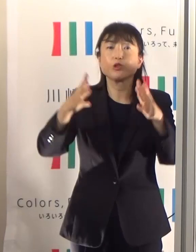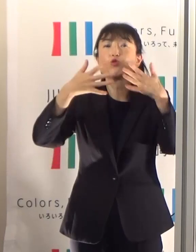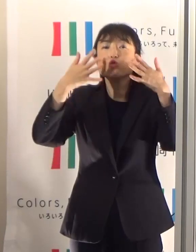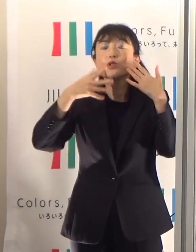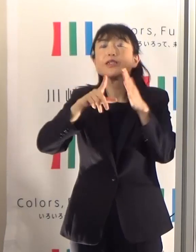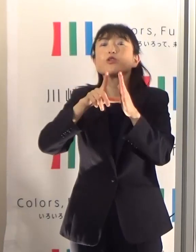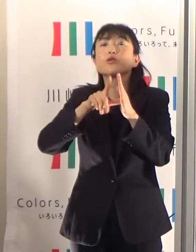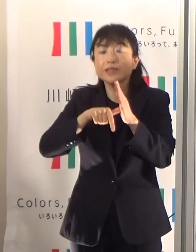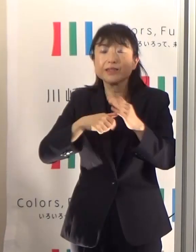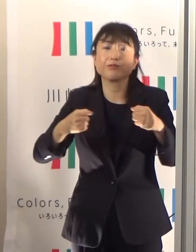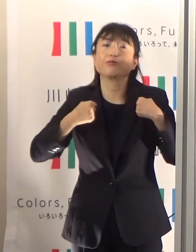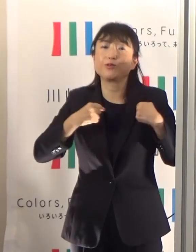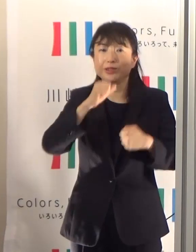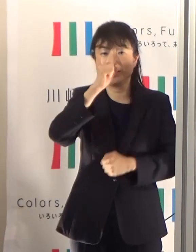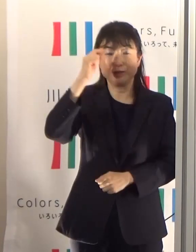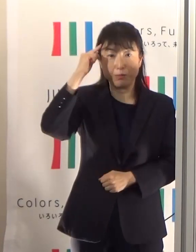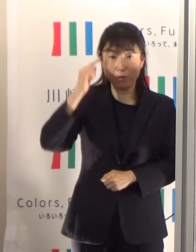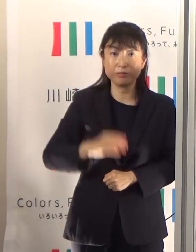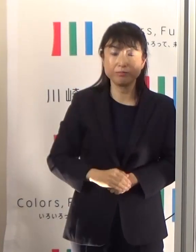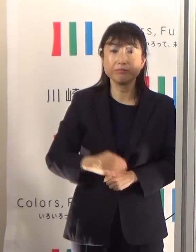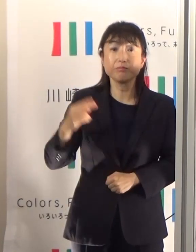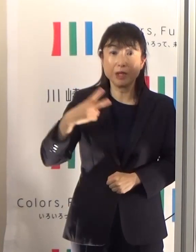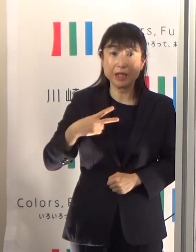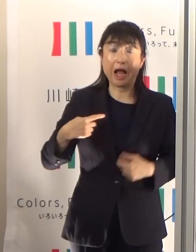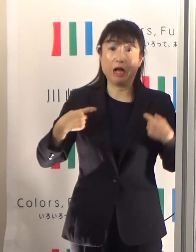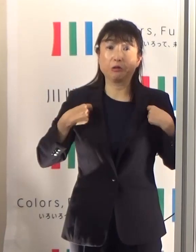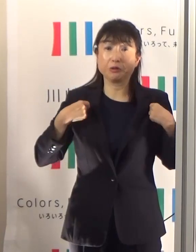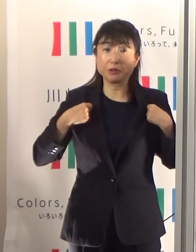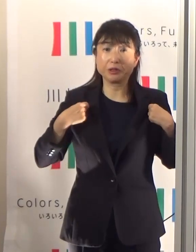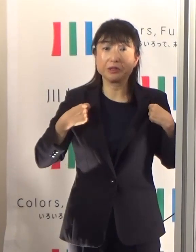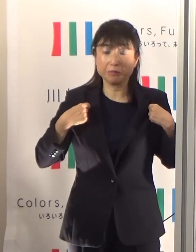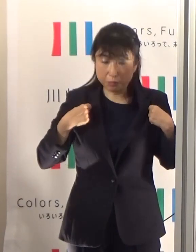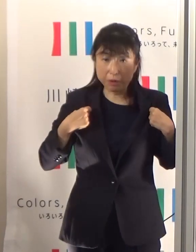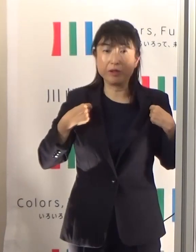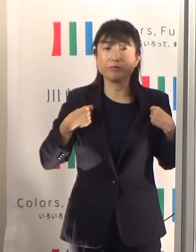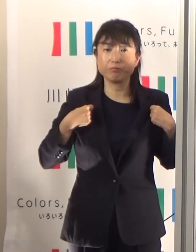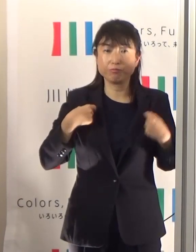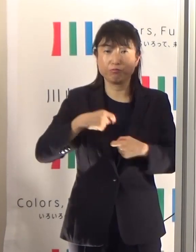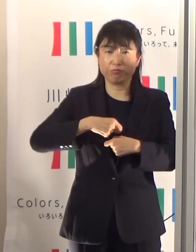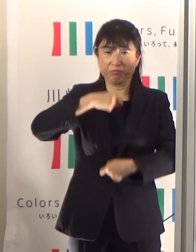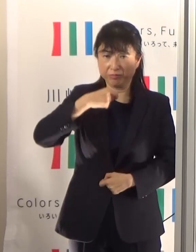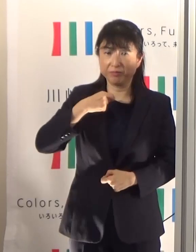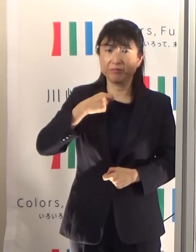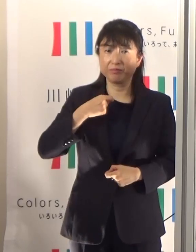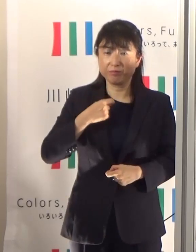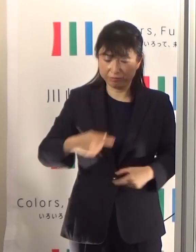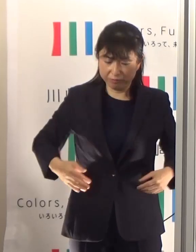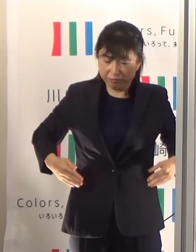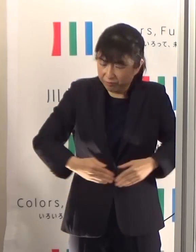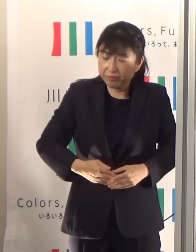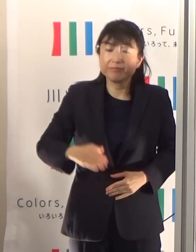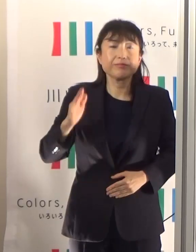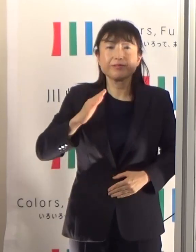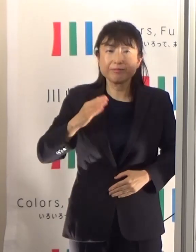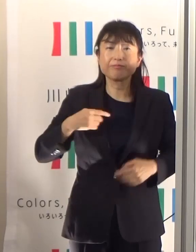それから服装なども、なるべく熱がこもらないような軽装を心がけていただきたいと思います